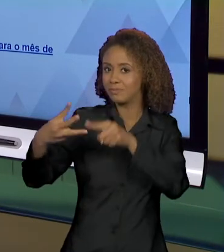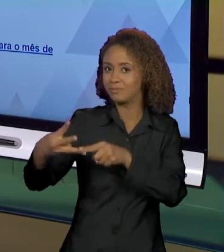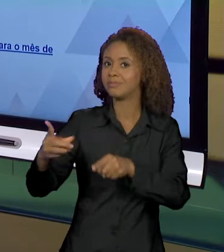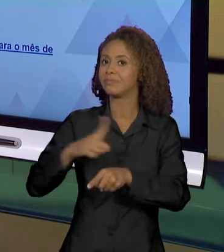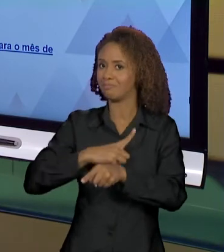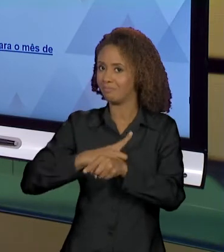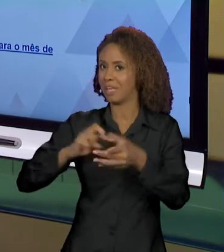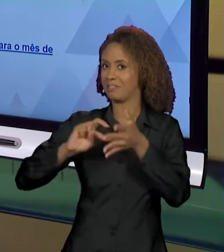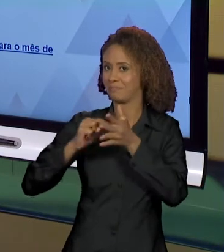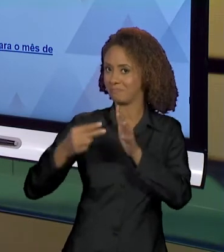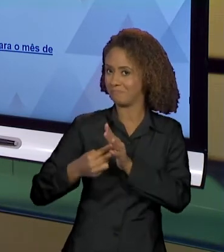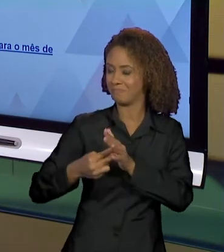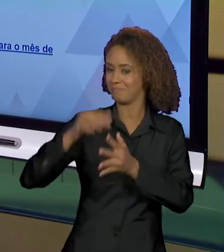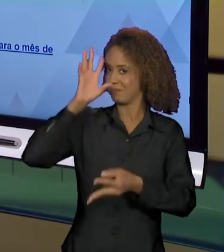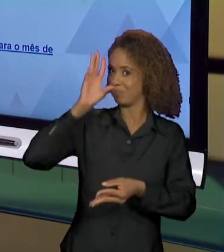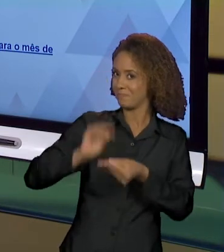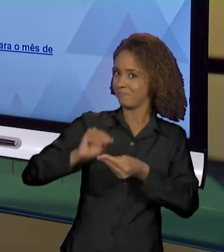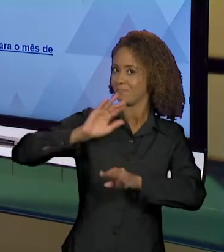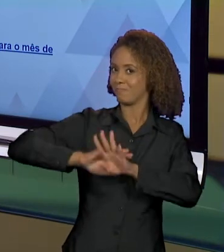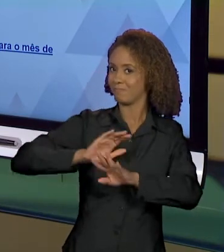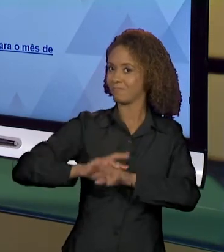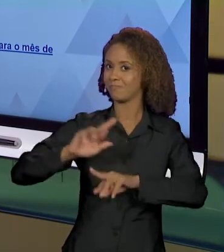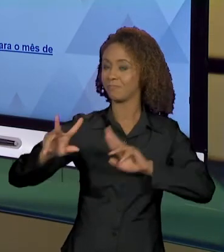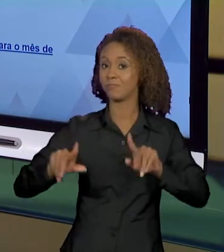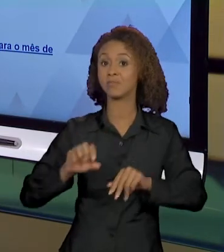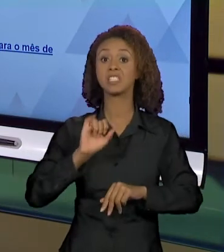DIFERENTES, ENTÃO QUANDO EU TENHO AMAZÔNIA EM